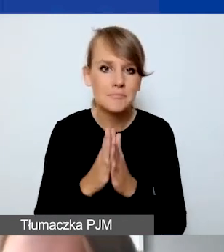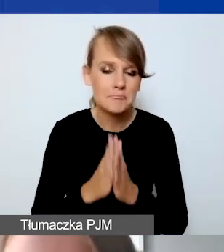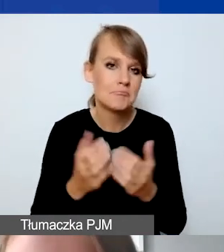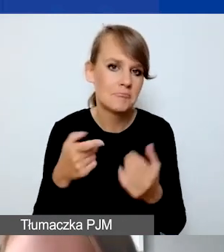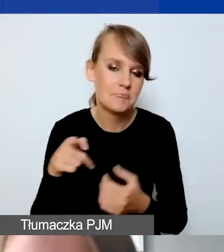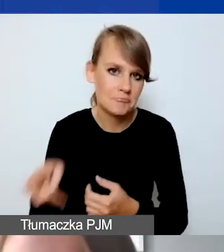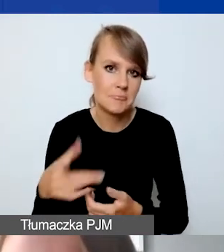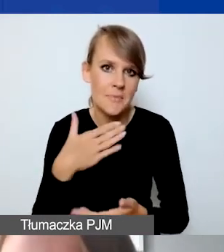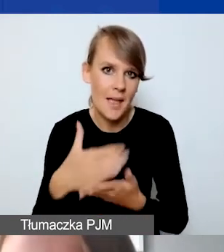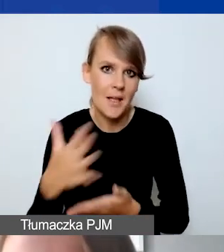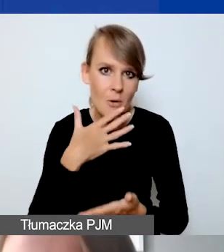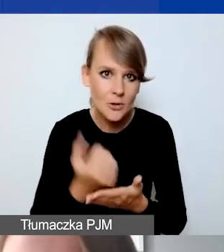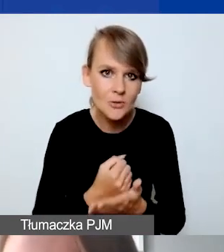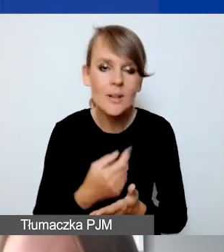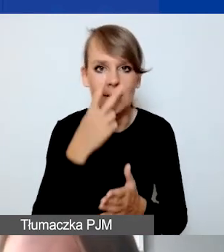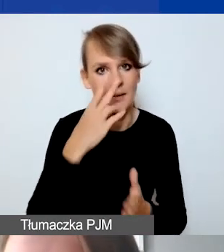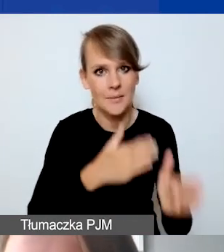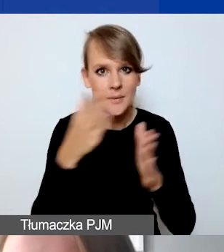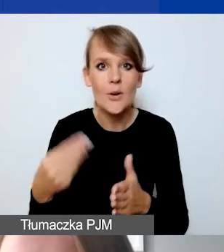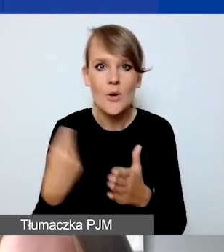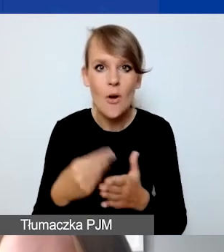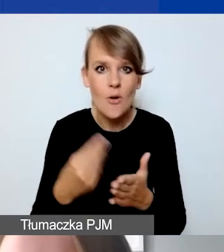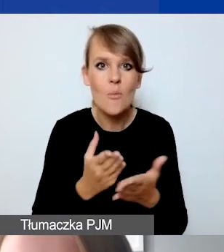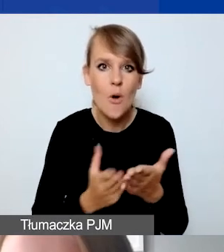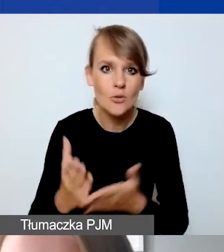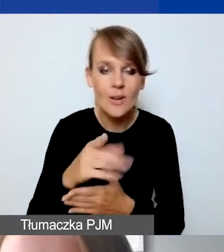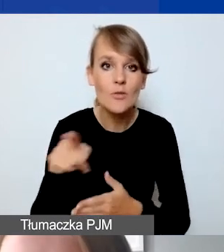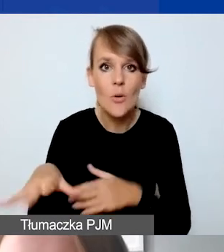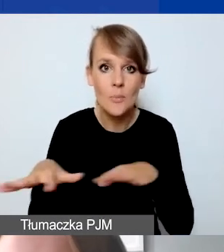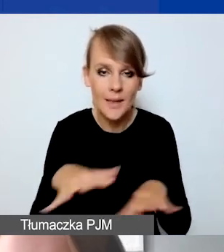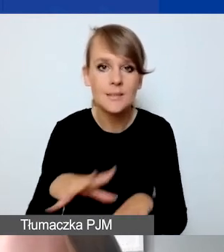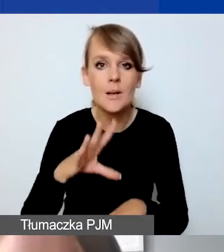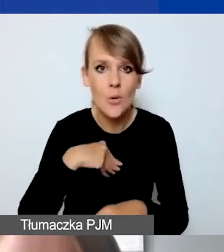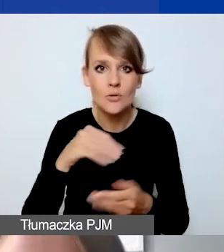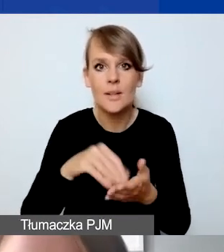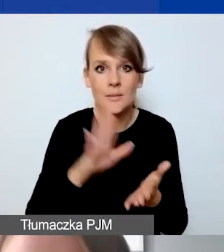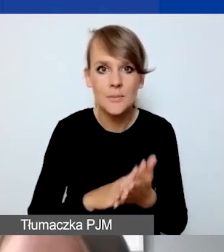Ja przechodzę dalej do kosztów pośrednich. To jest miejsce, gdzie wpisujemy stawkę ryczałtową.